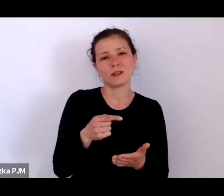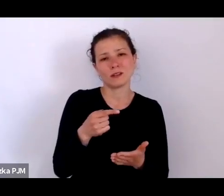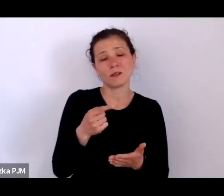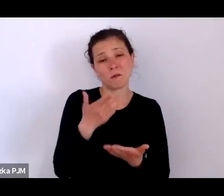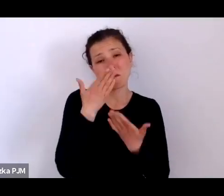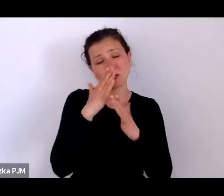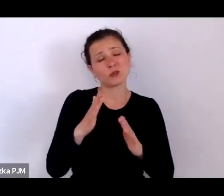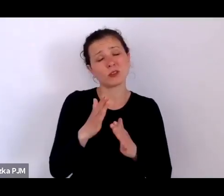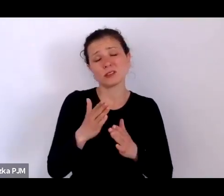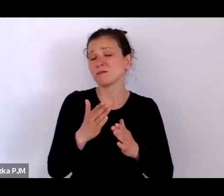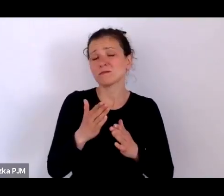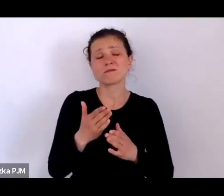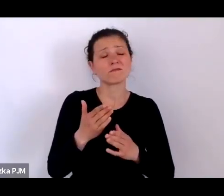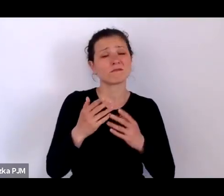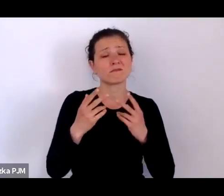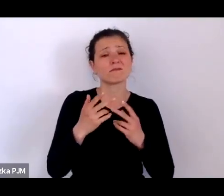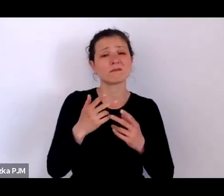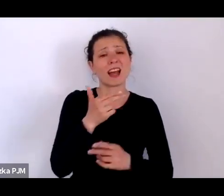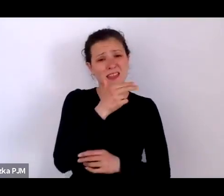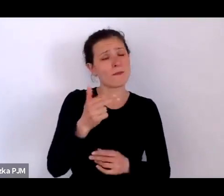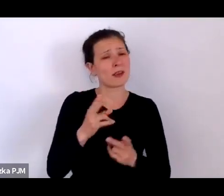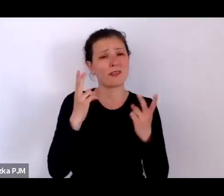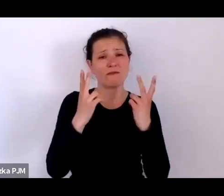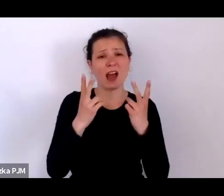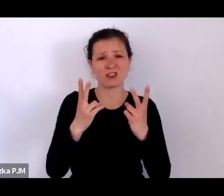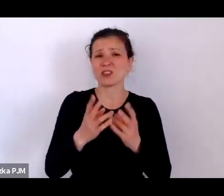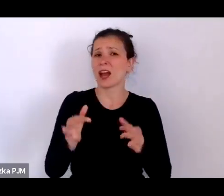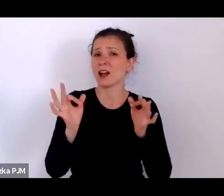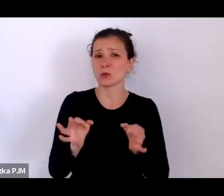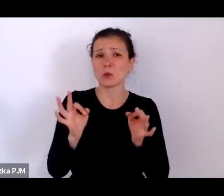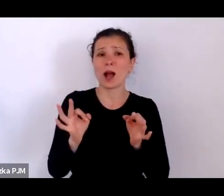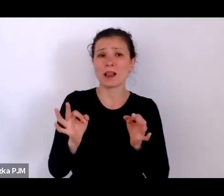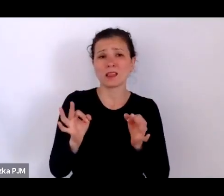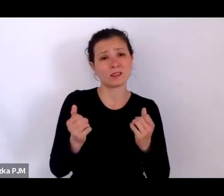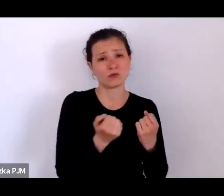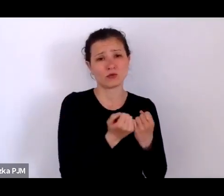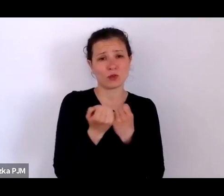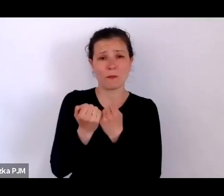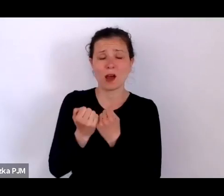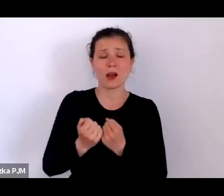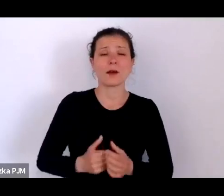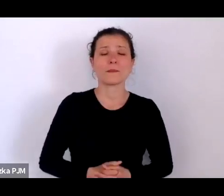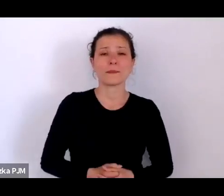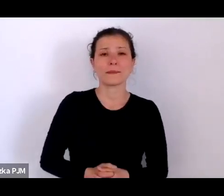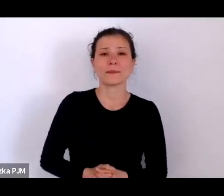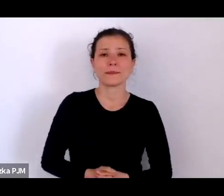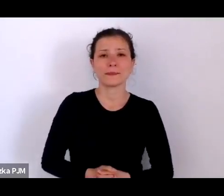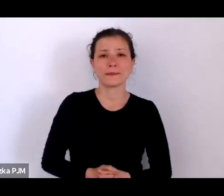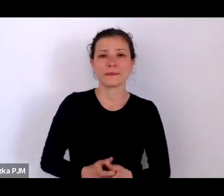Na coś, co rzeczywiście wciąż jest istotne i ważne i chciałam Panią zapytać: